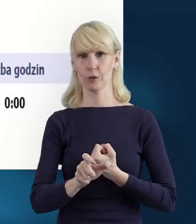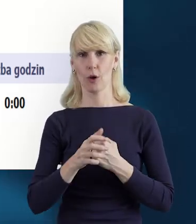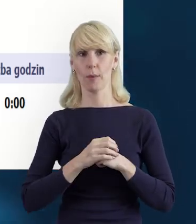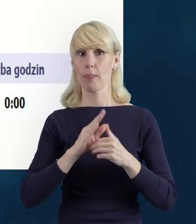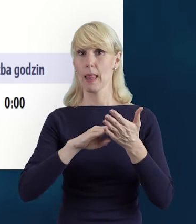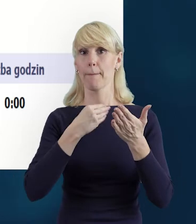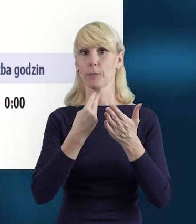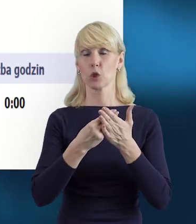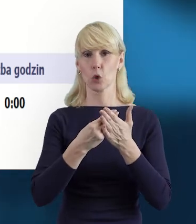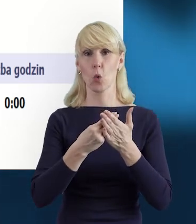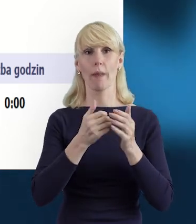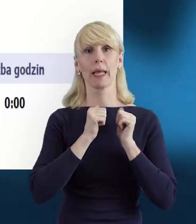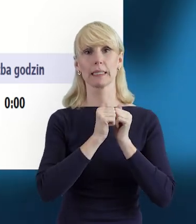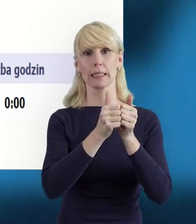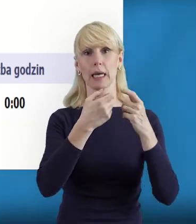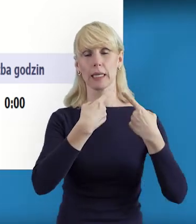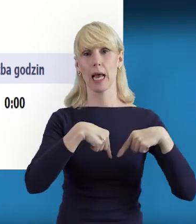w zadania związane z realizacją projektu